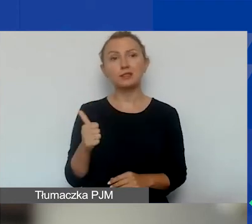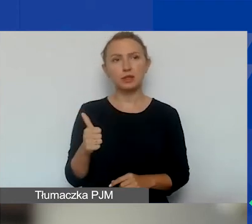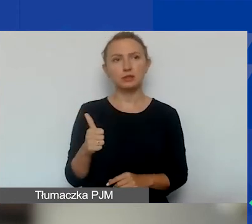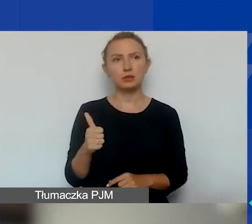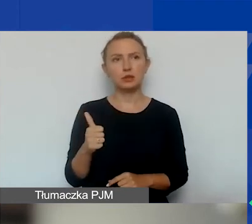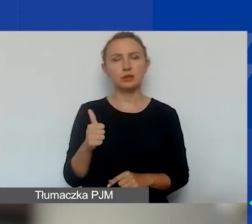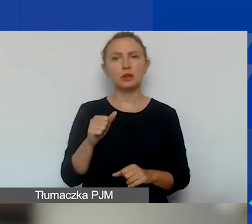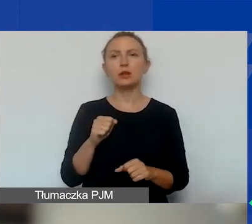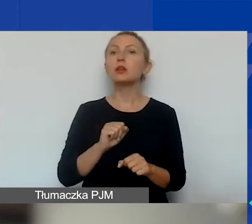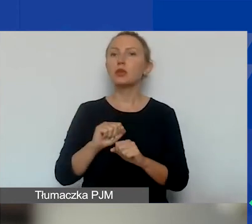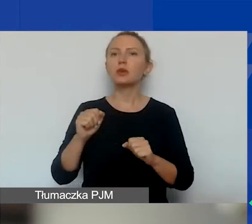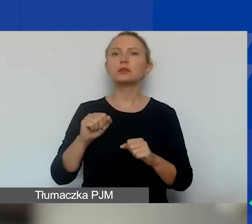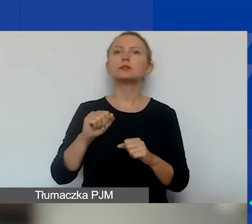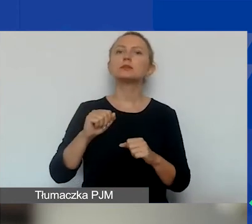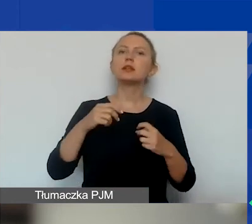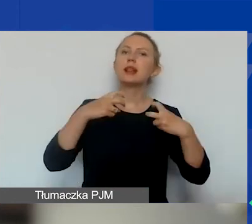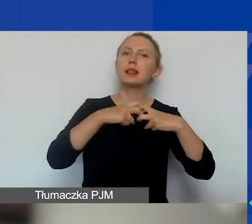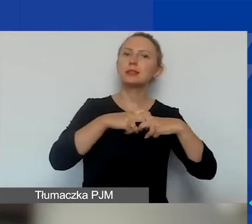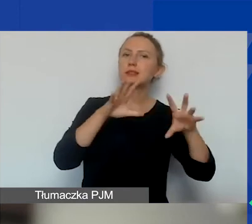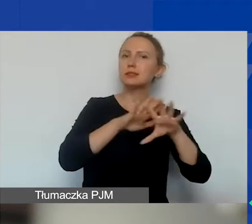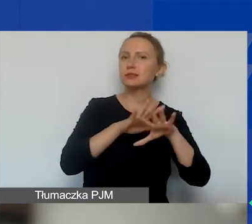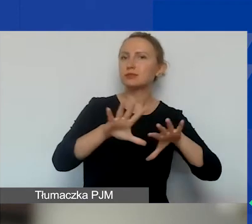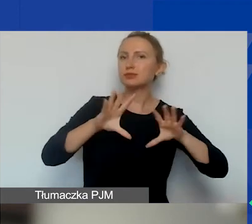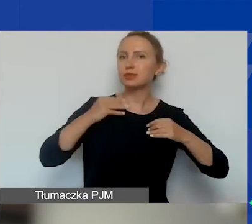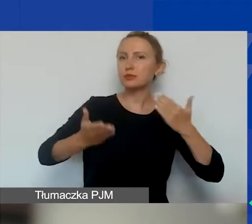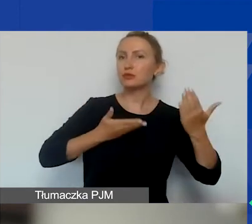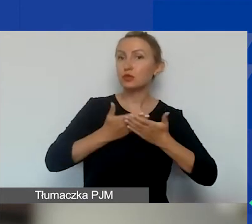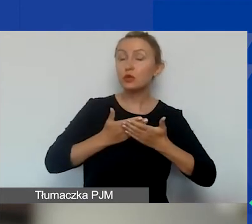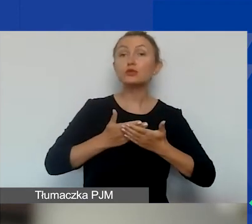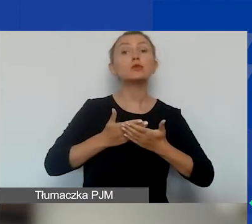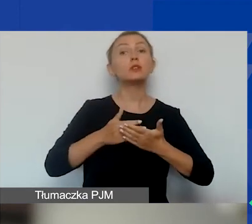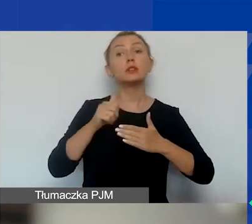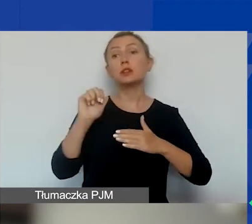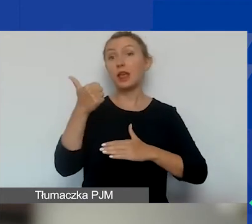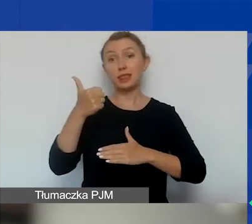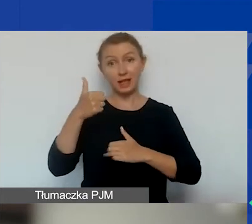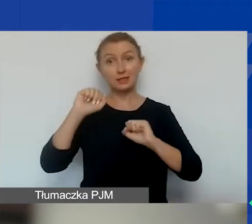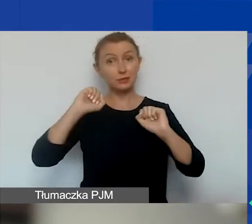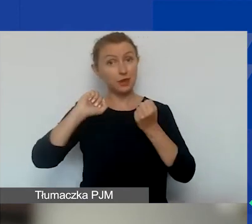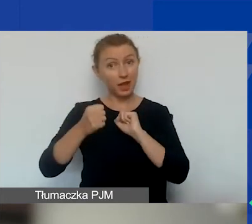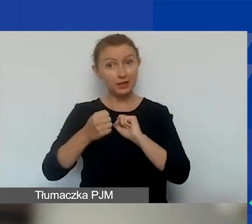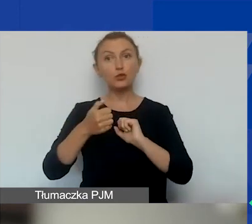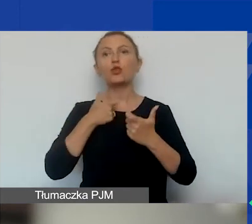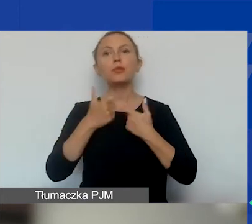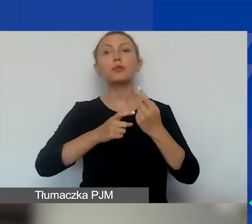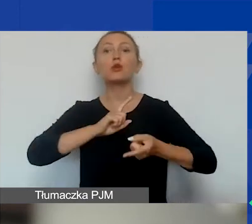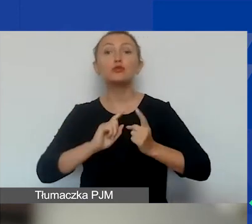w elektronicznym systemie naboru wniosków. Jedyne, co się zmienia, to to, że robimy to szybciej i co miesiąc.